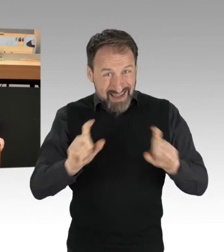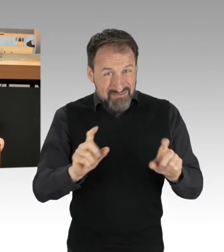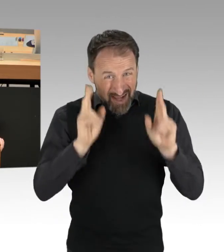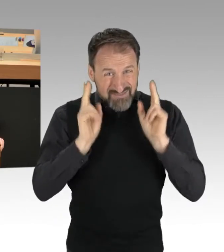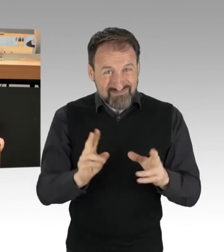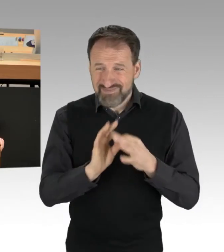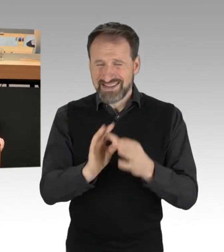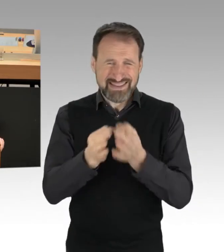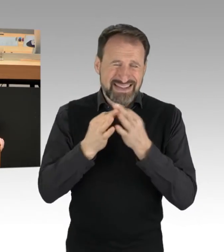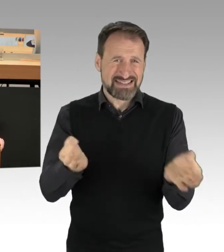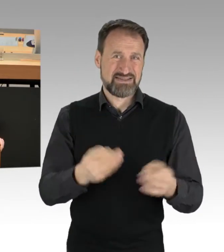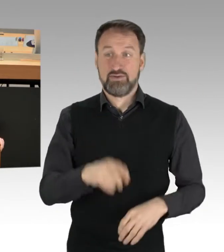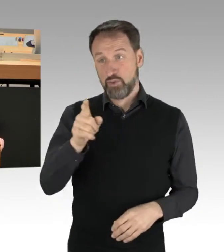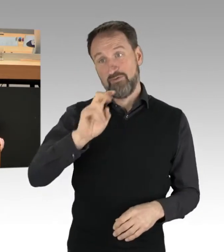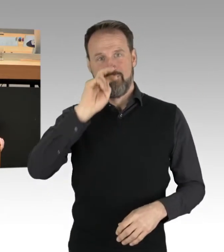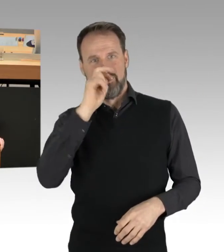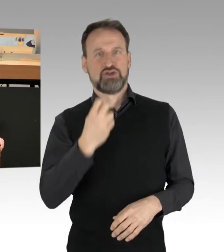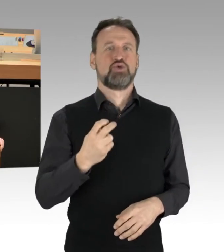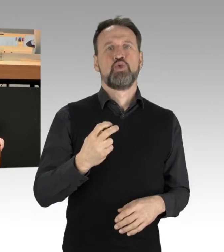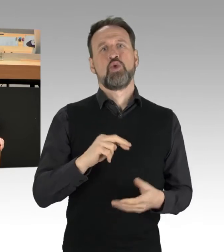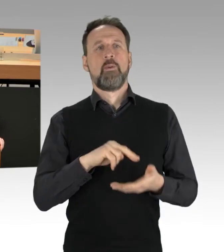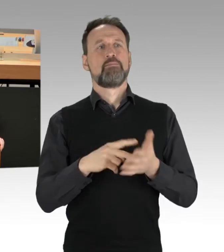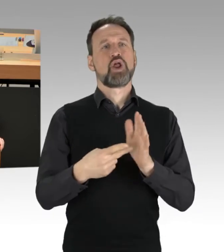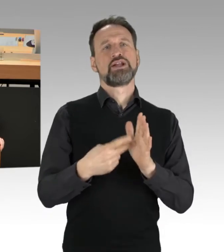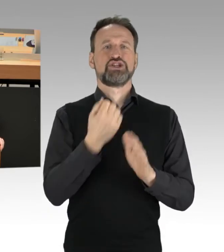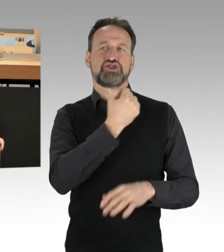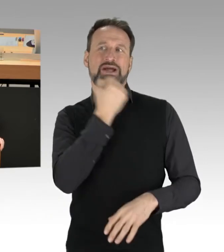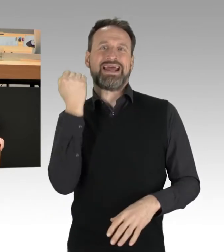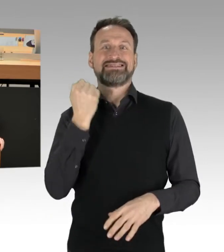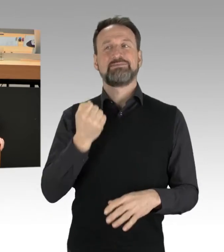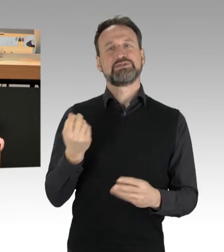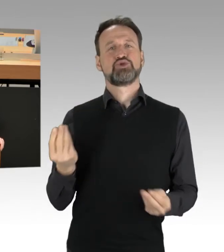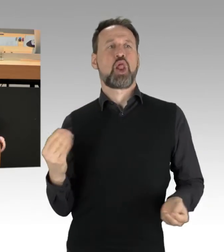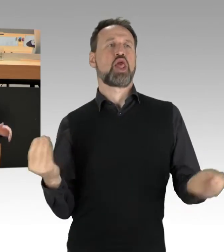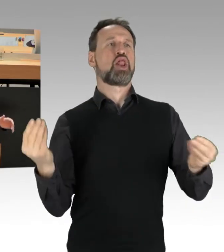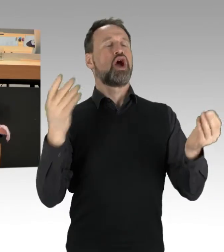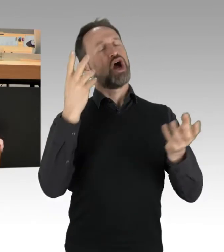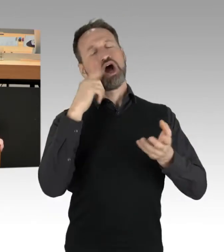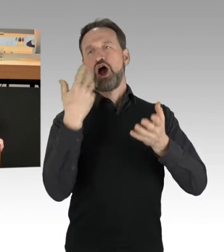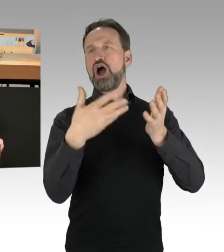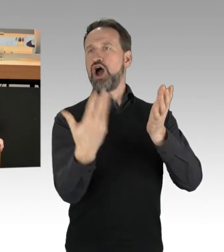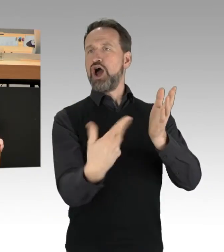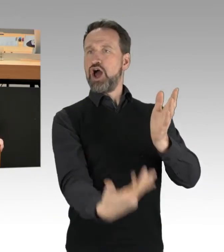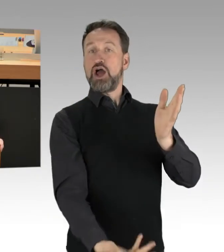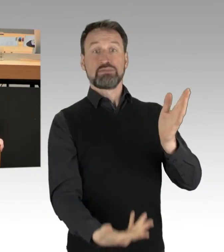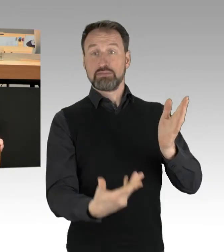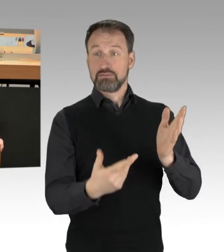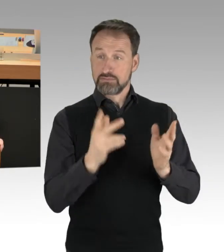einen politischen Extremismus nicht nur herbeizuzaubern, herbeizureden. Das vermag letzten Endes eigentlich nur die AfD,